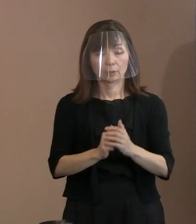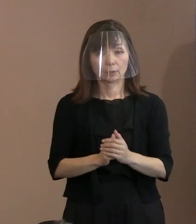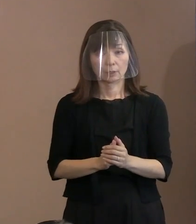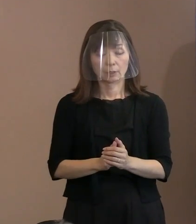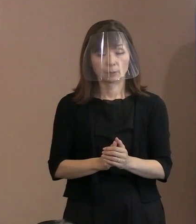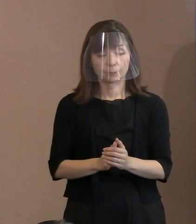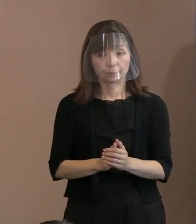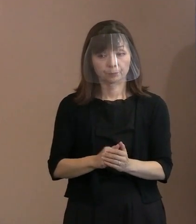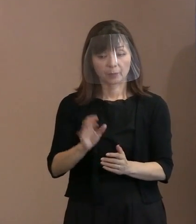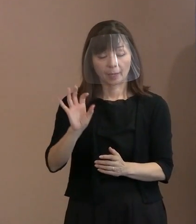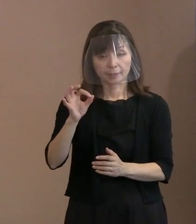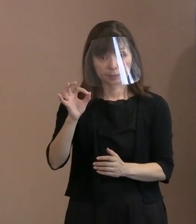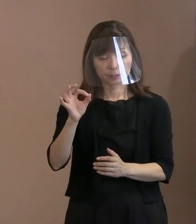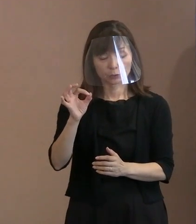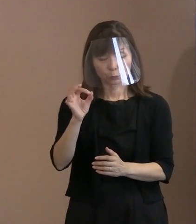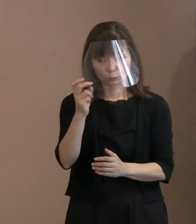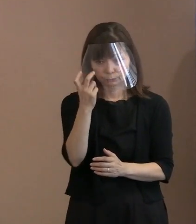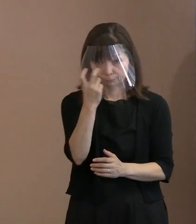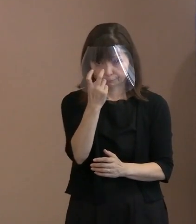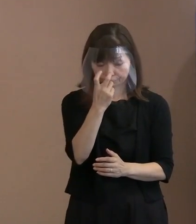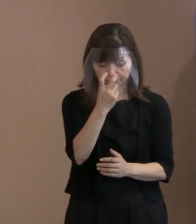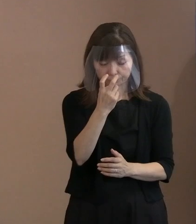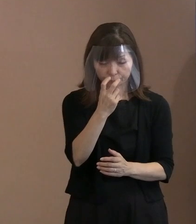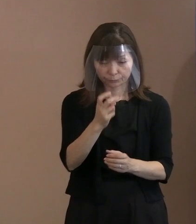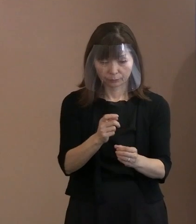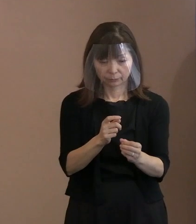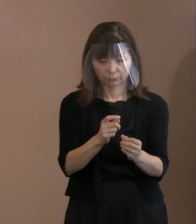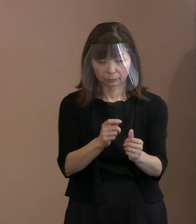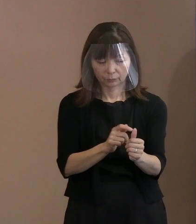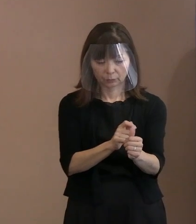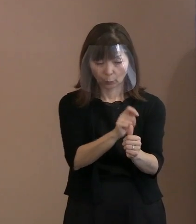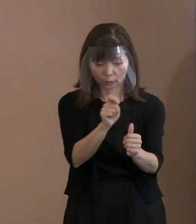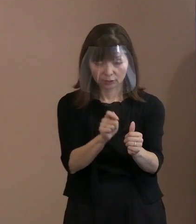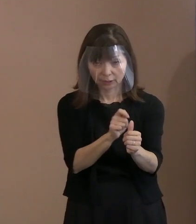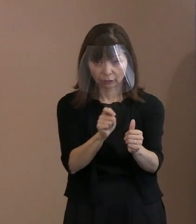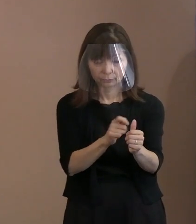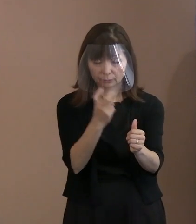金属探知機も導入させていただく ということにしています｡